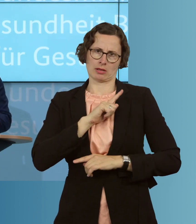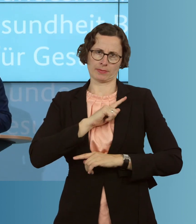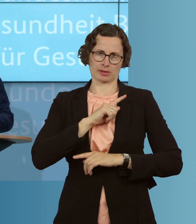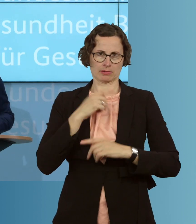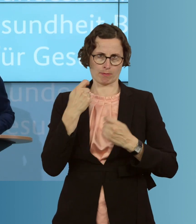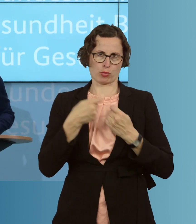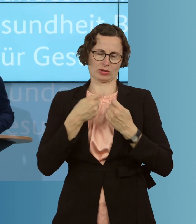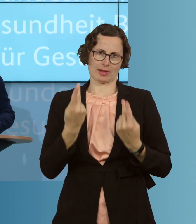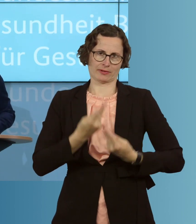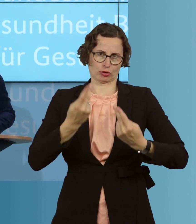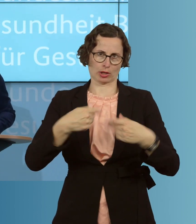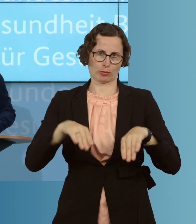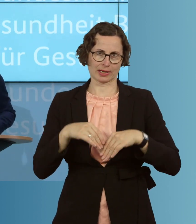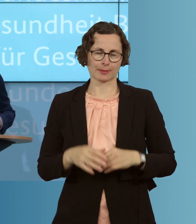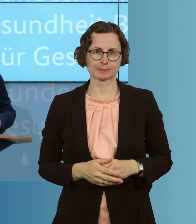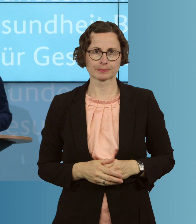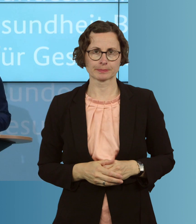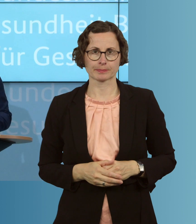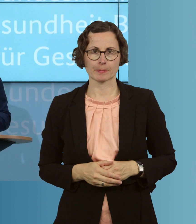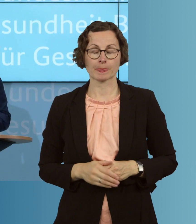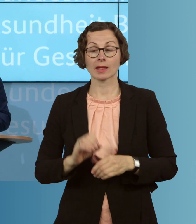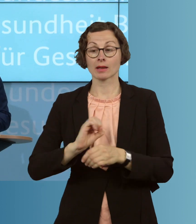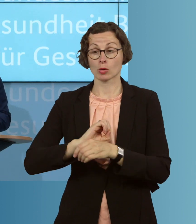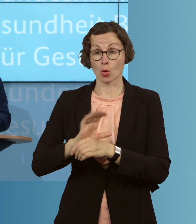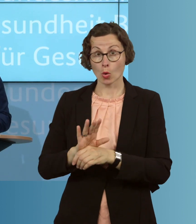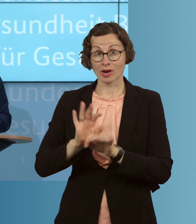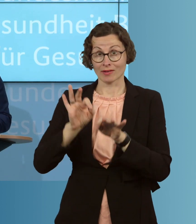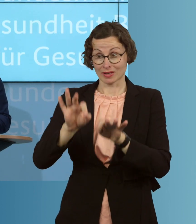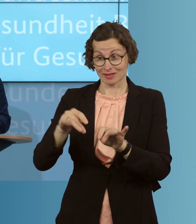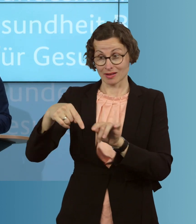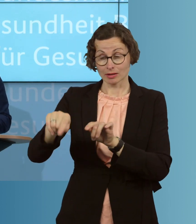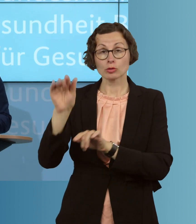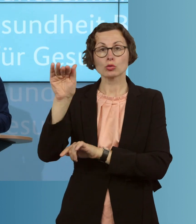werden. Wir wollen Corona-Infizierte künftig schneller finden, testen